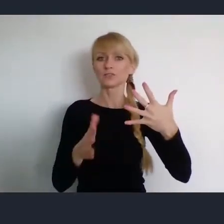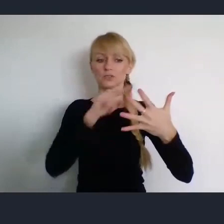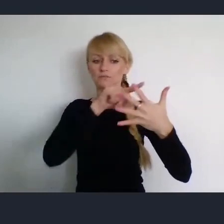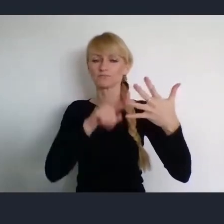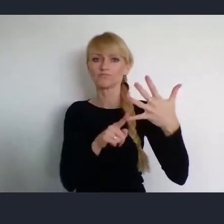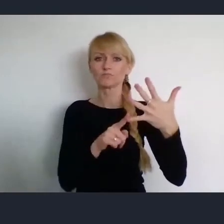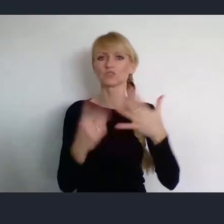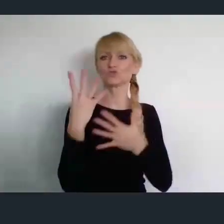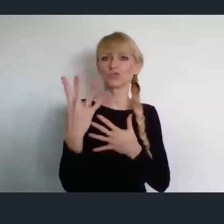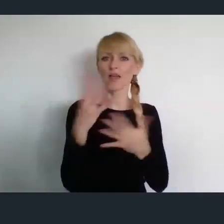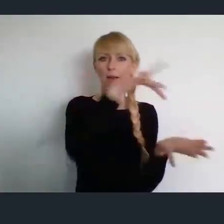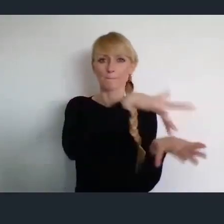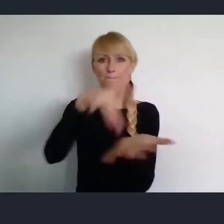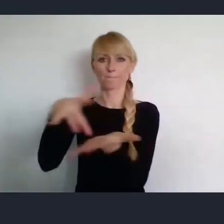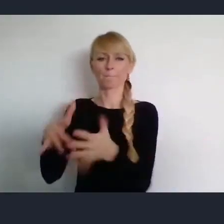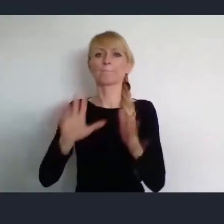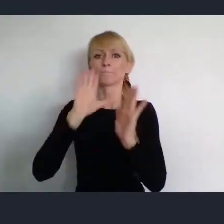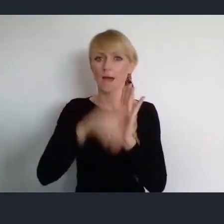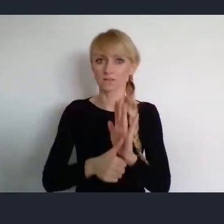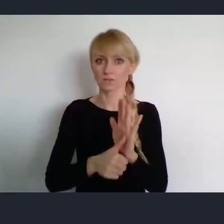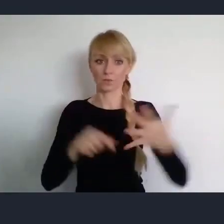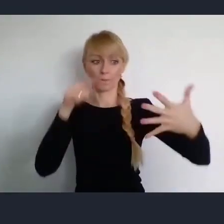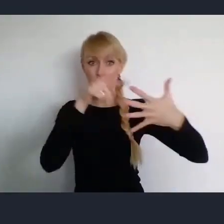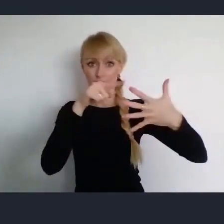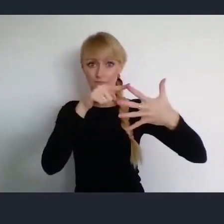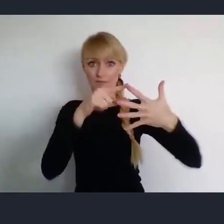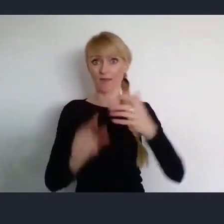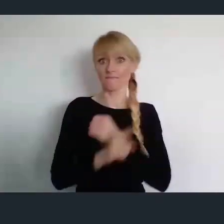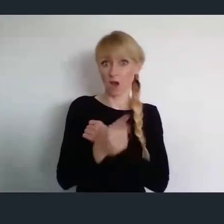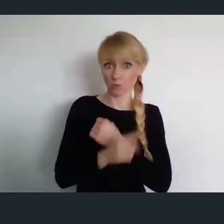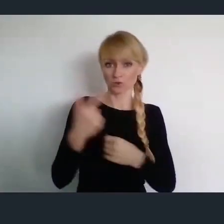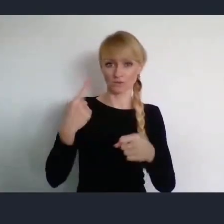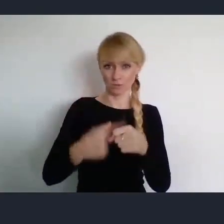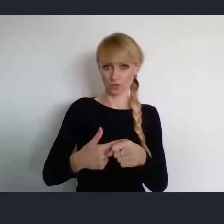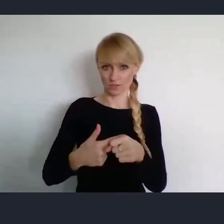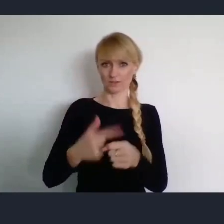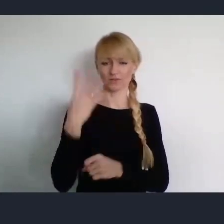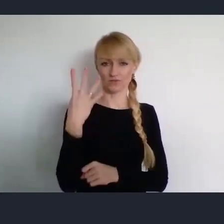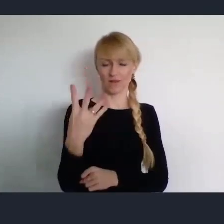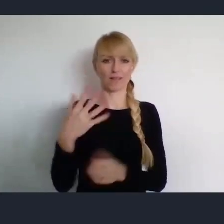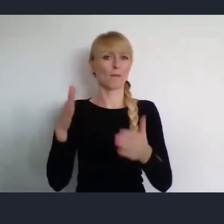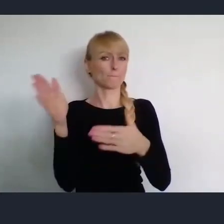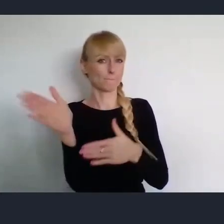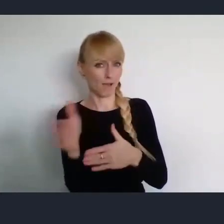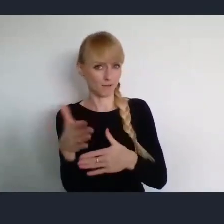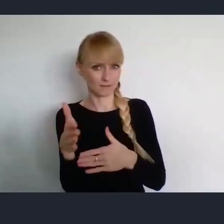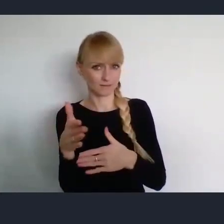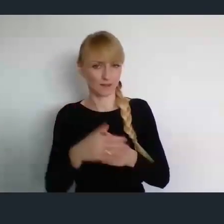Pierwsze w Wałbrzychu -24 marca już i będzie poświęcone zasobom miast.